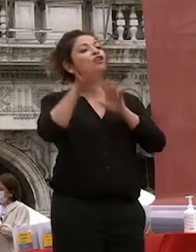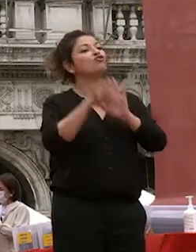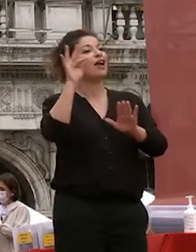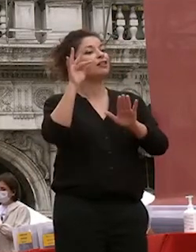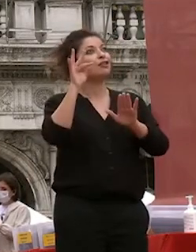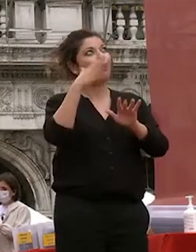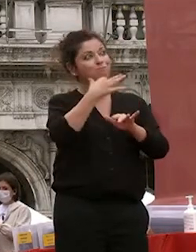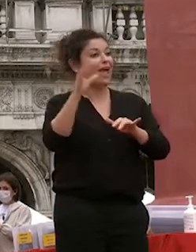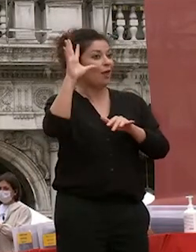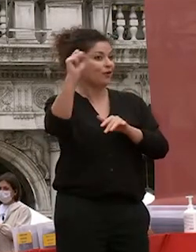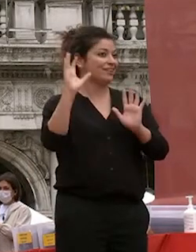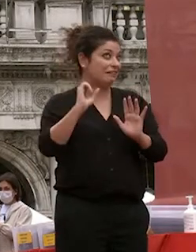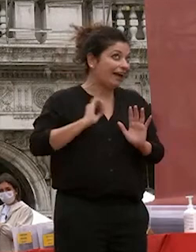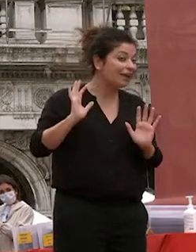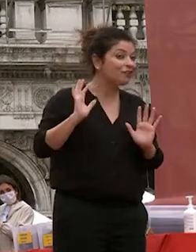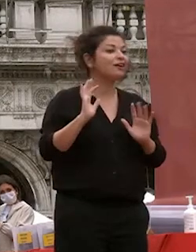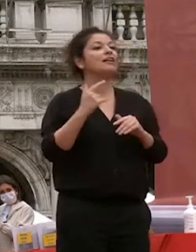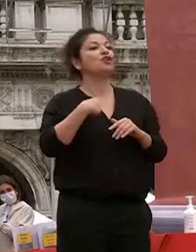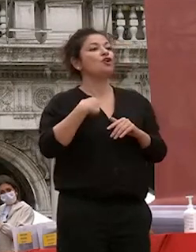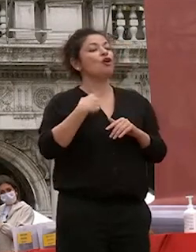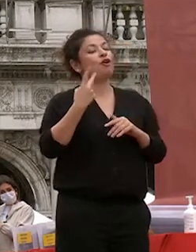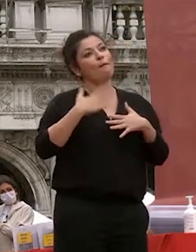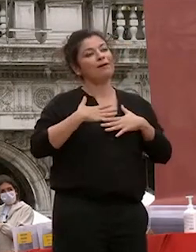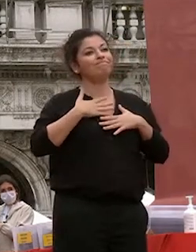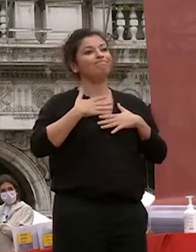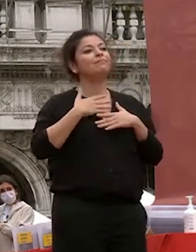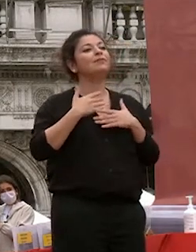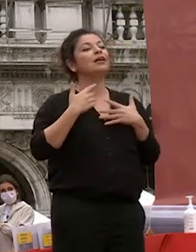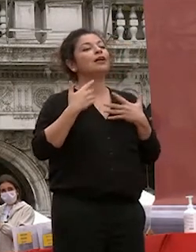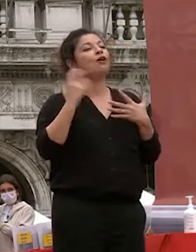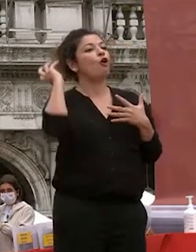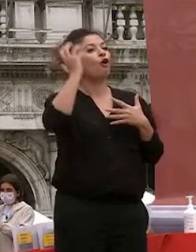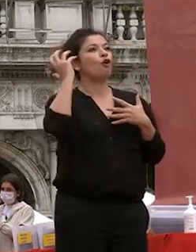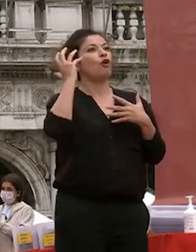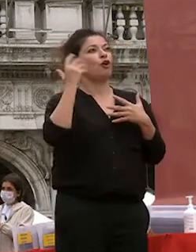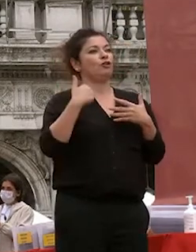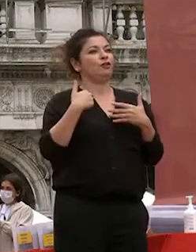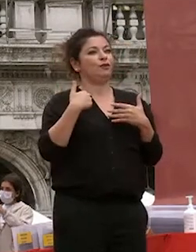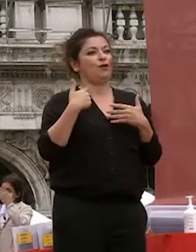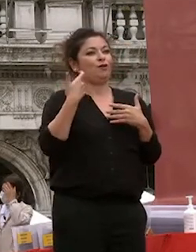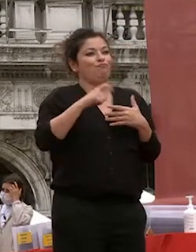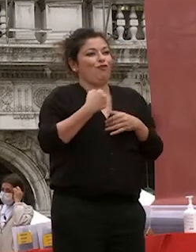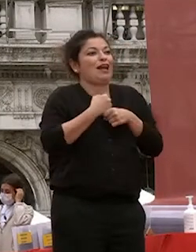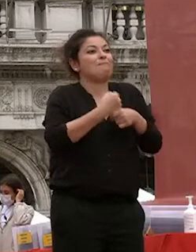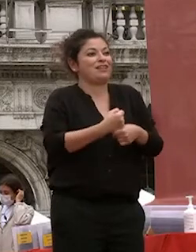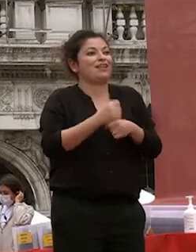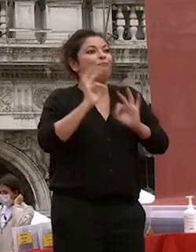lo dico io che ho avuto l'onore di essere il rappresentante per sei anni